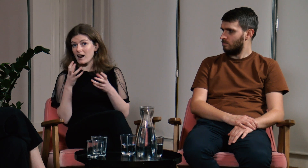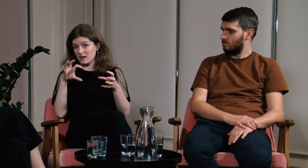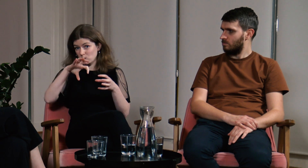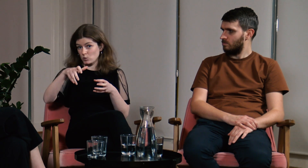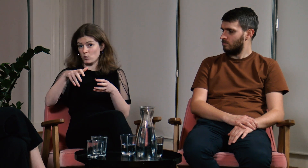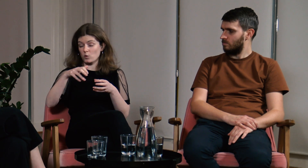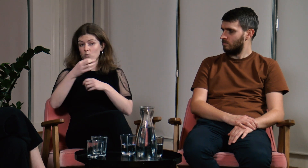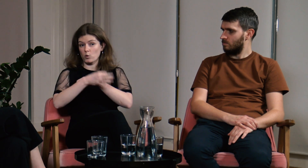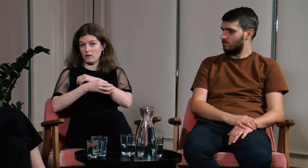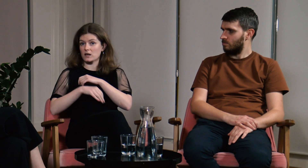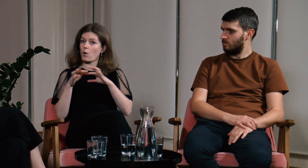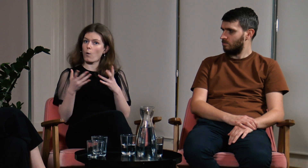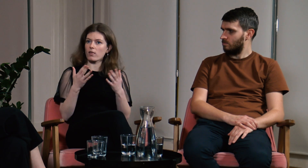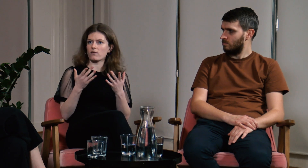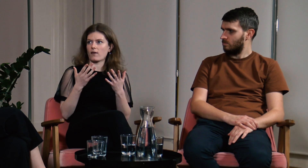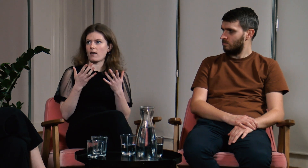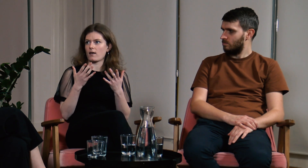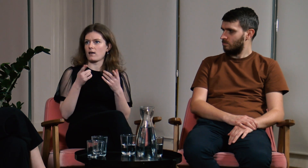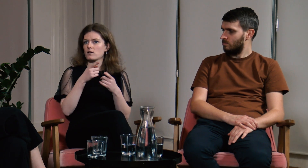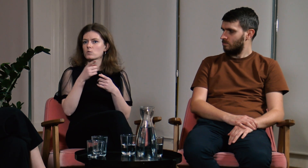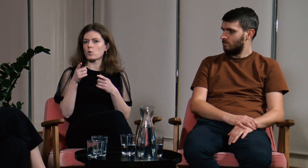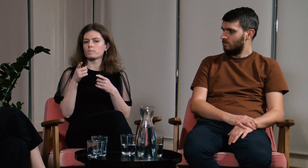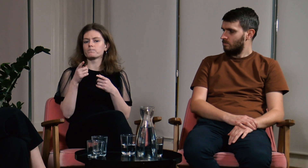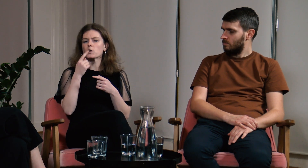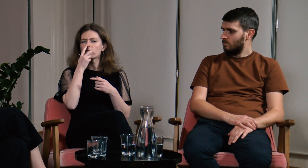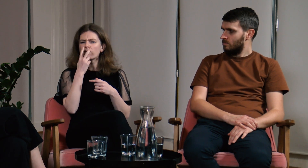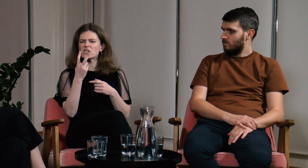a łatwiej jest wymieniać się doświadczeniami w grupie studentów.